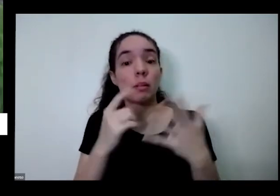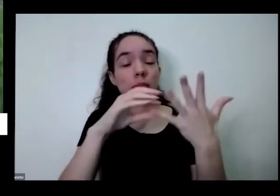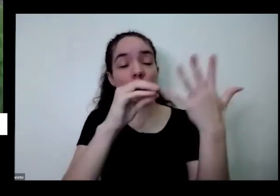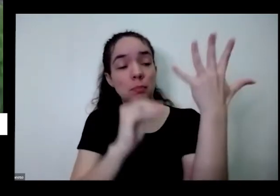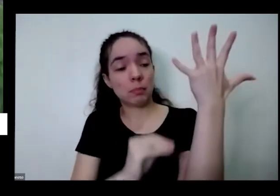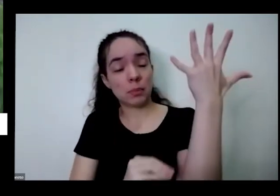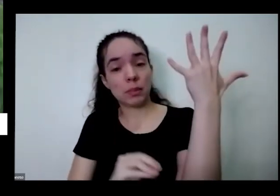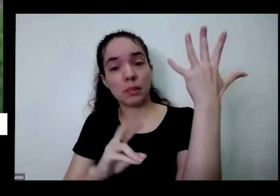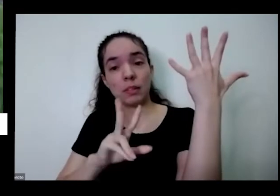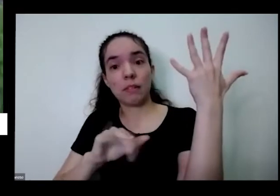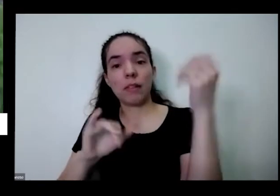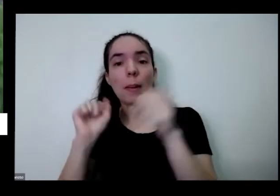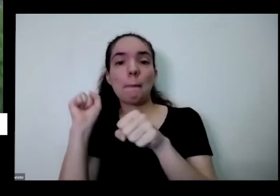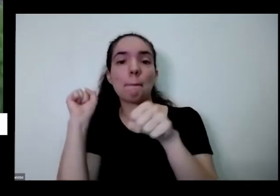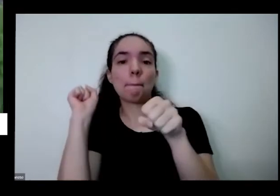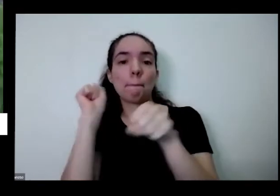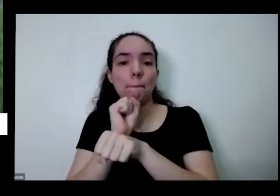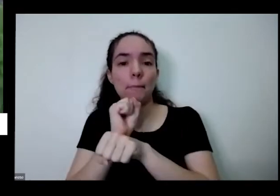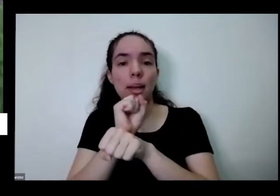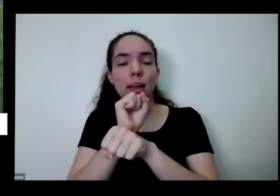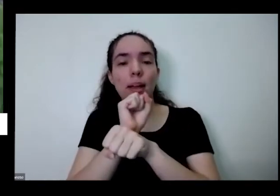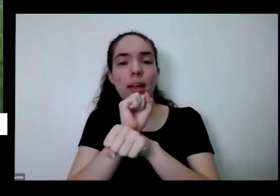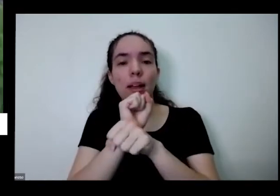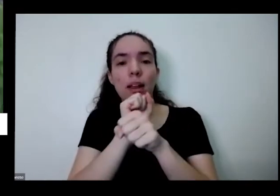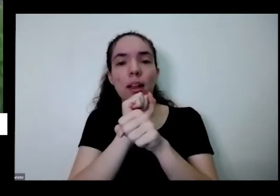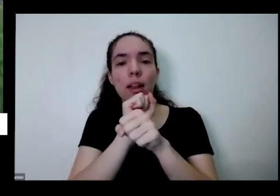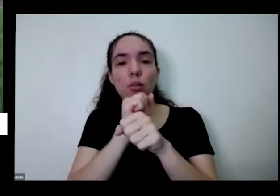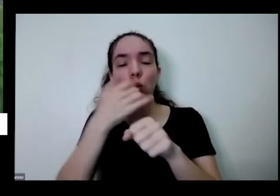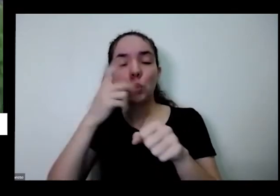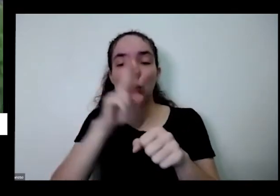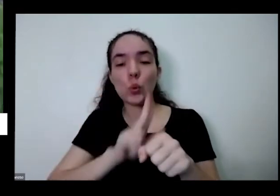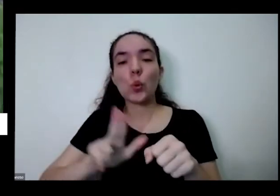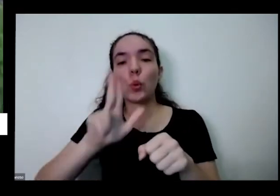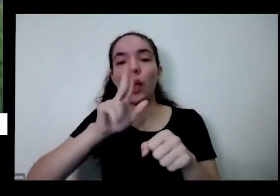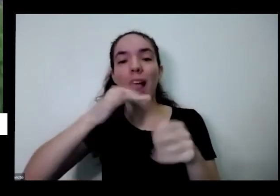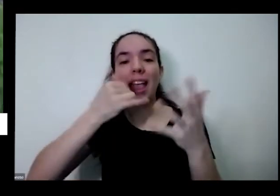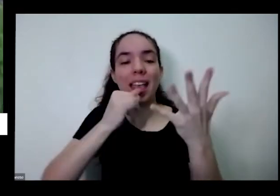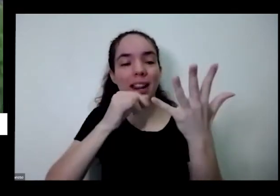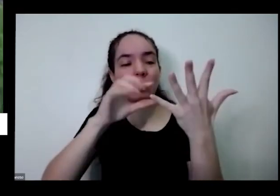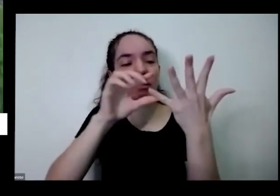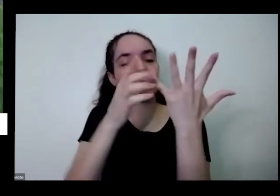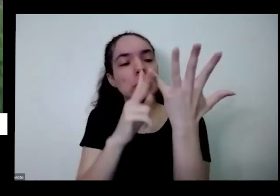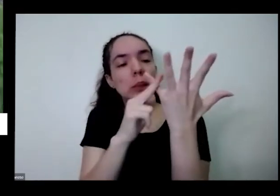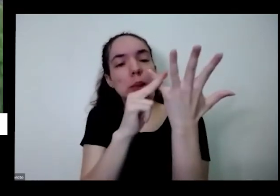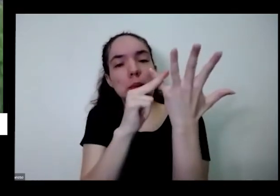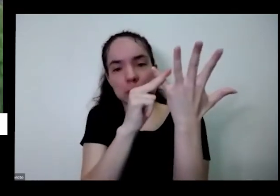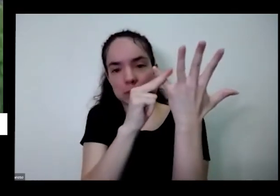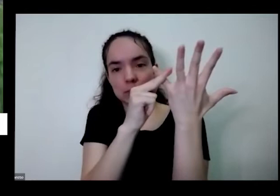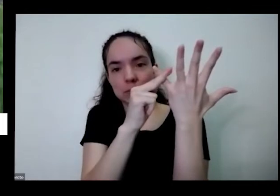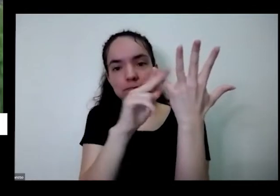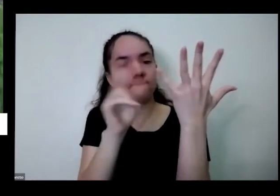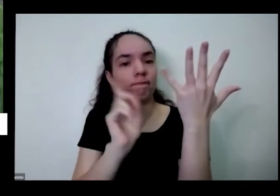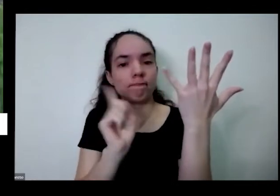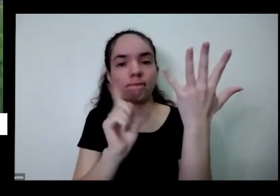de gastar energia com aquele Paulinho que ficou o velho descansando aqui a só com as outras folhas